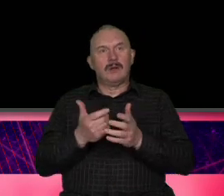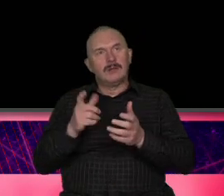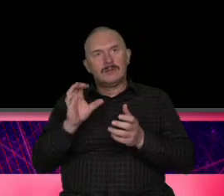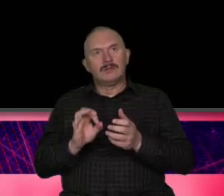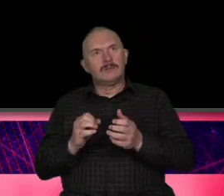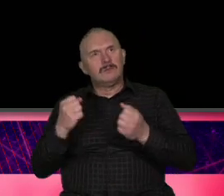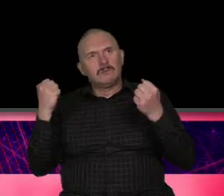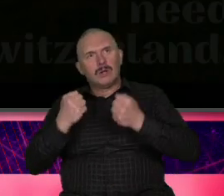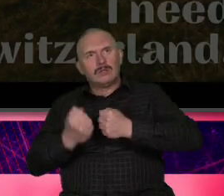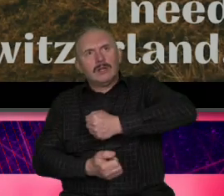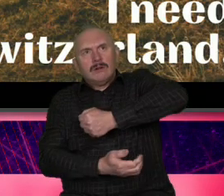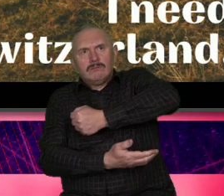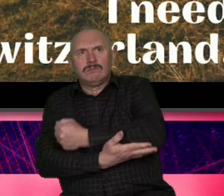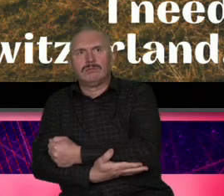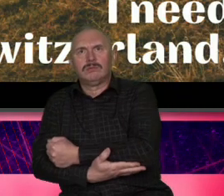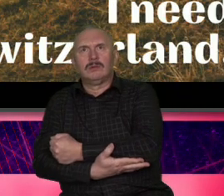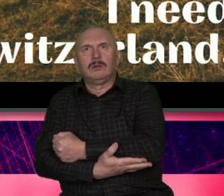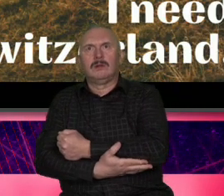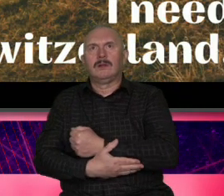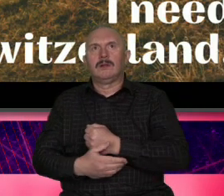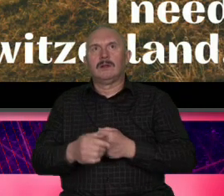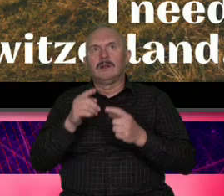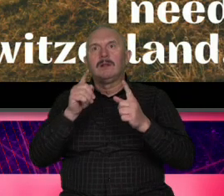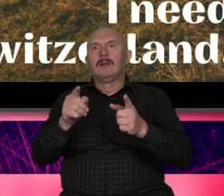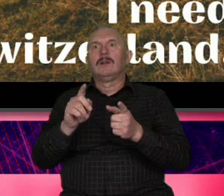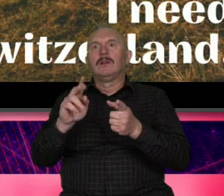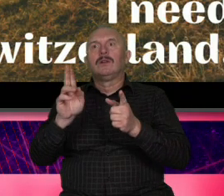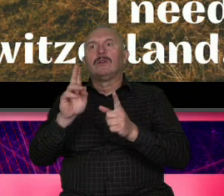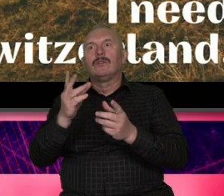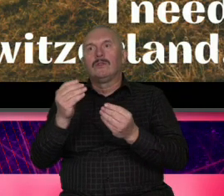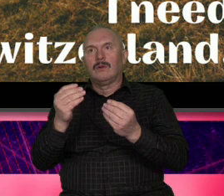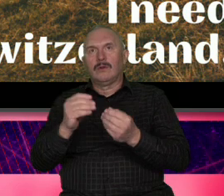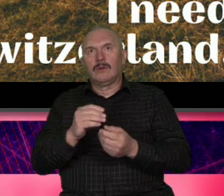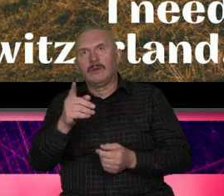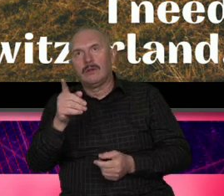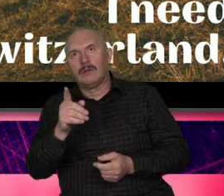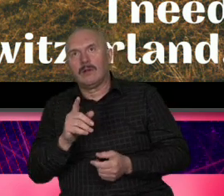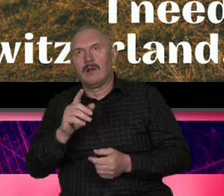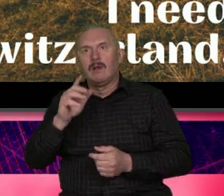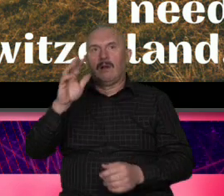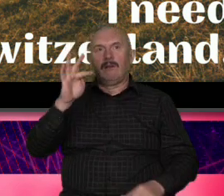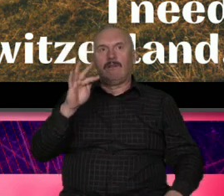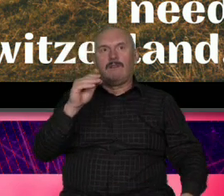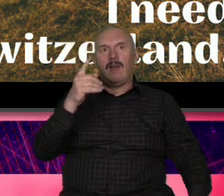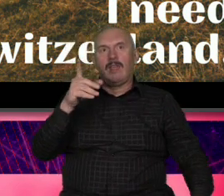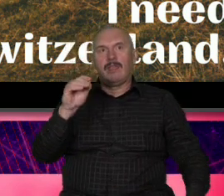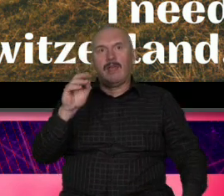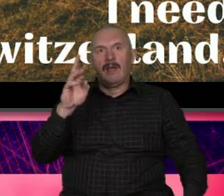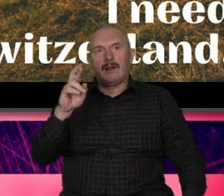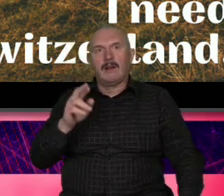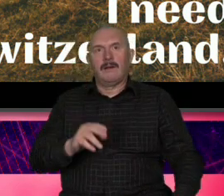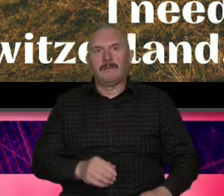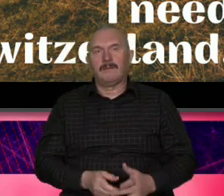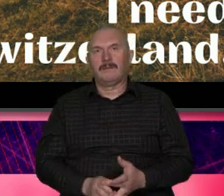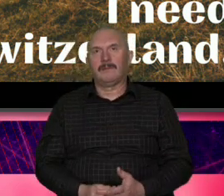był to już pewnie wiecie doskonale Roger Federer nie był przypadkowy wybór taki